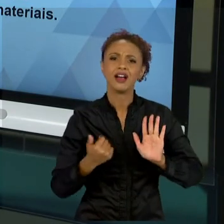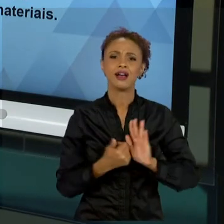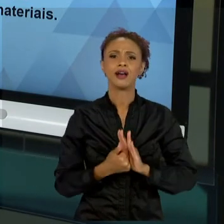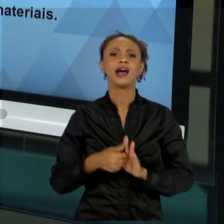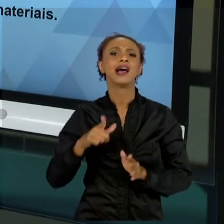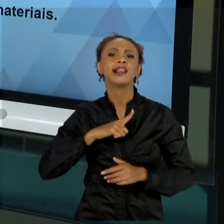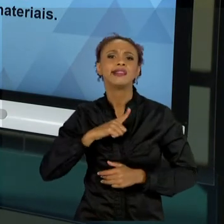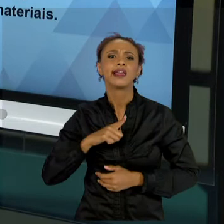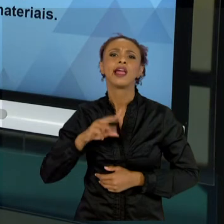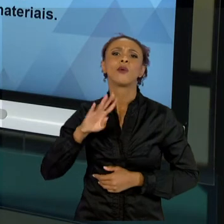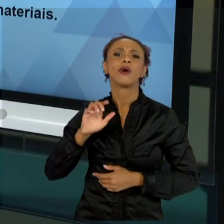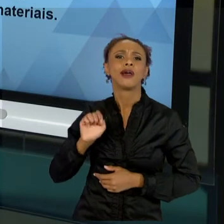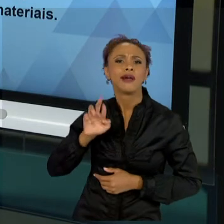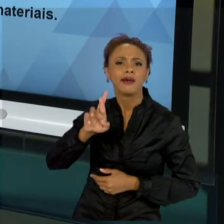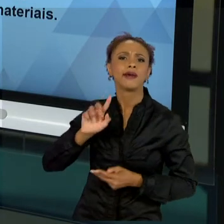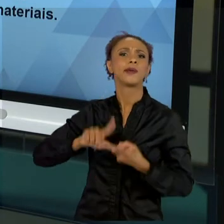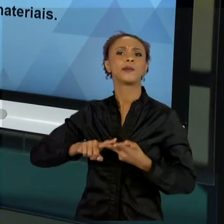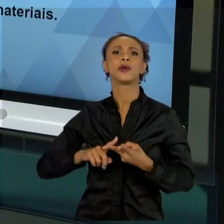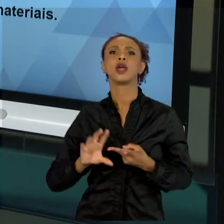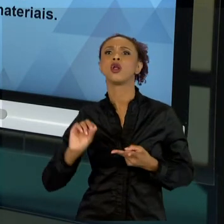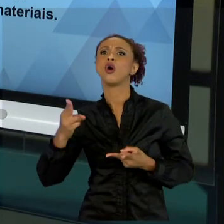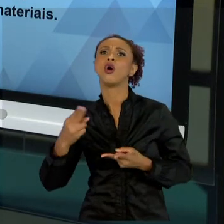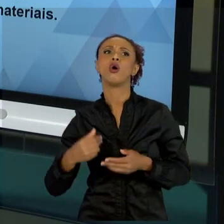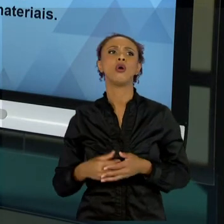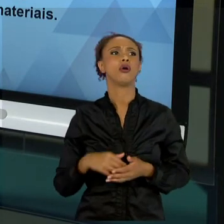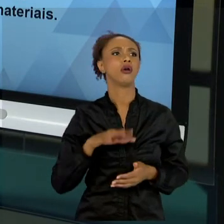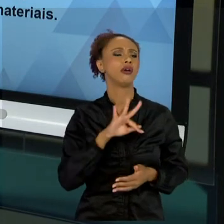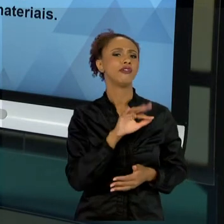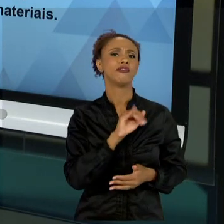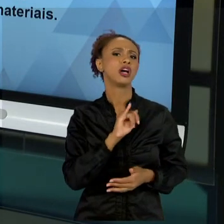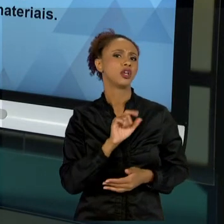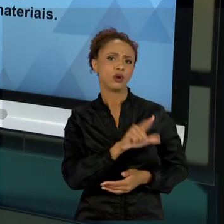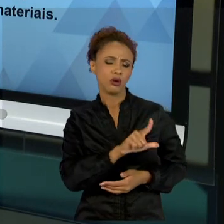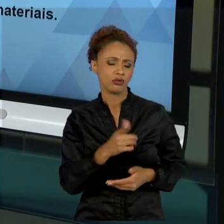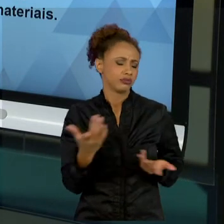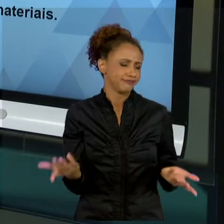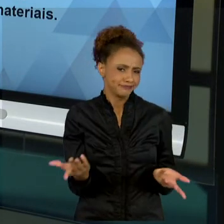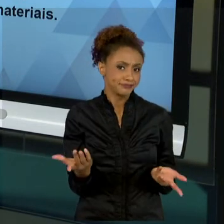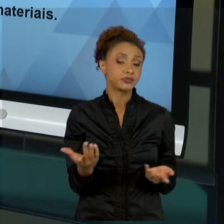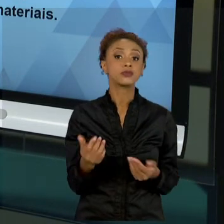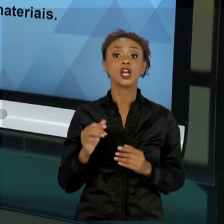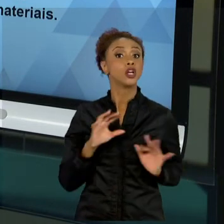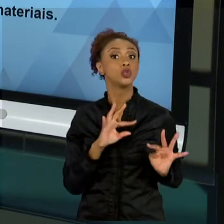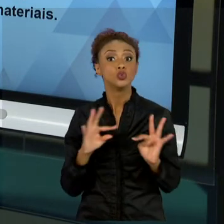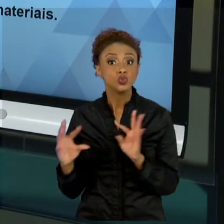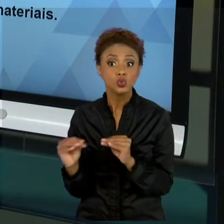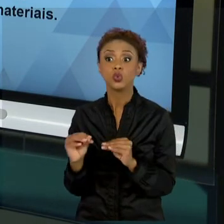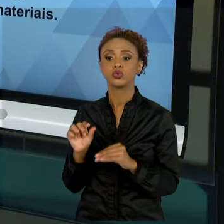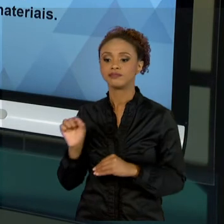SIMPLESMENTE SETORIZADA, COMO FAYOL. TODAS AS ADMINISTRAÇÕES TÊM FALHAS, MAS ENTENDER QUE O SER